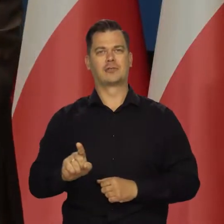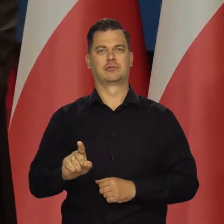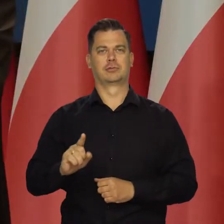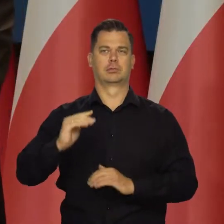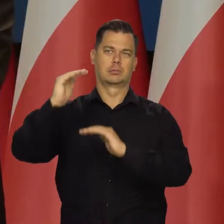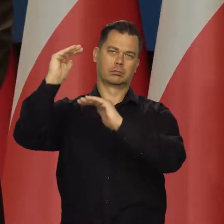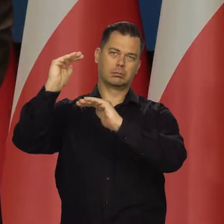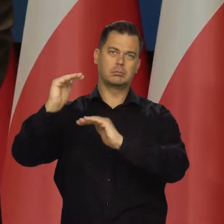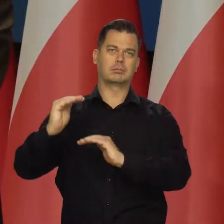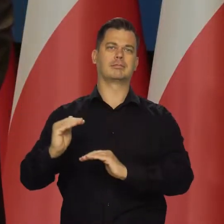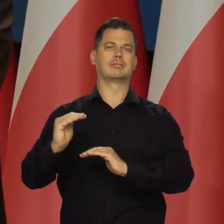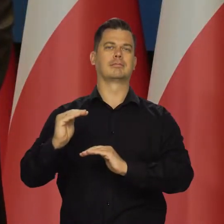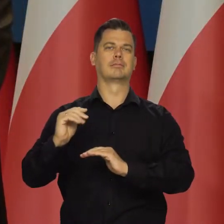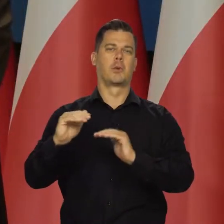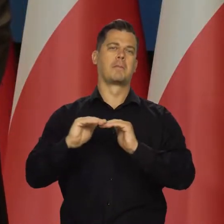który uważamy za przyzwoity.